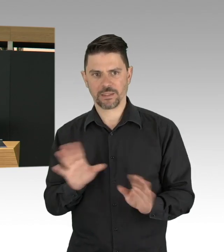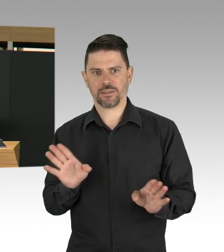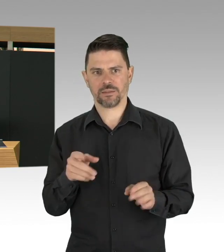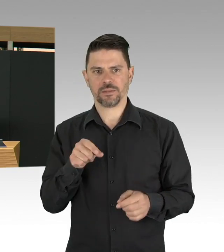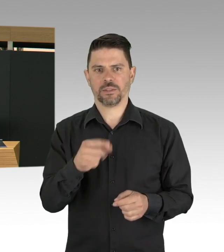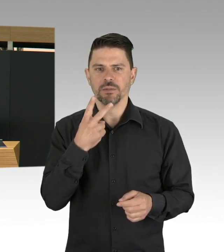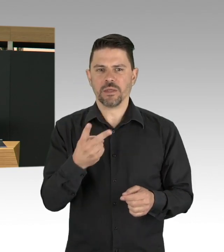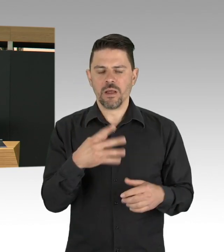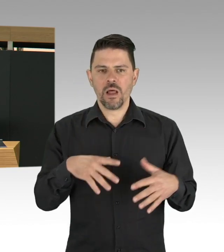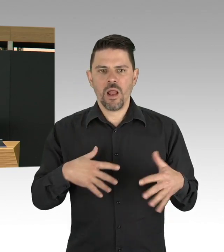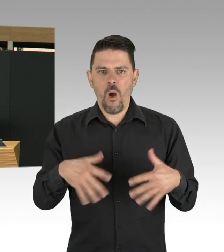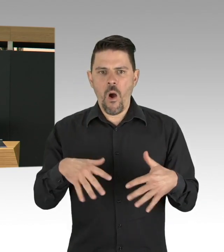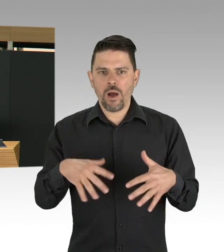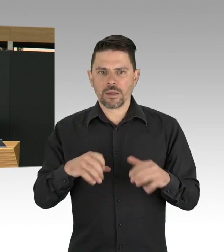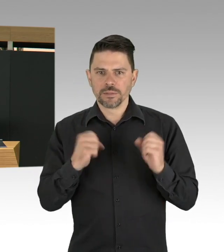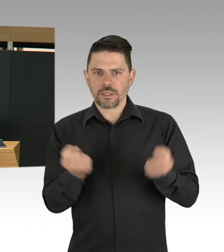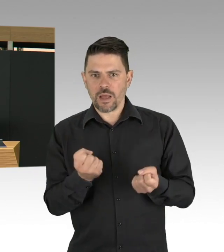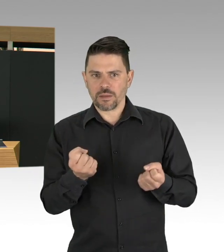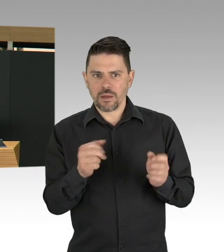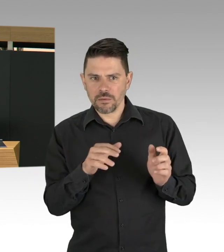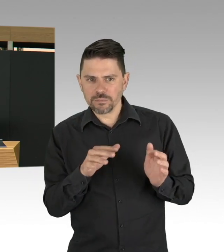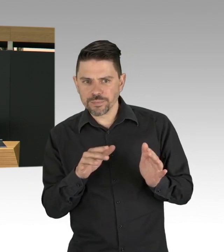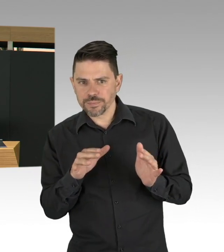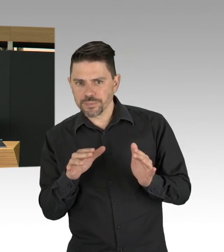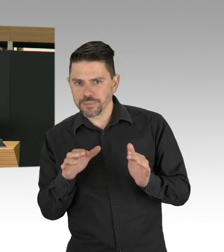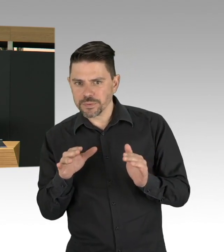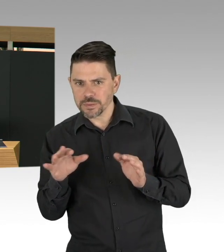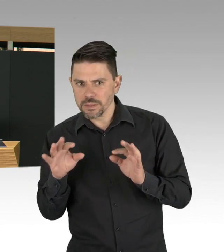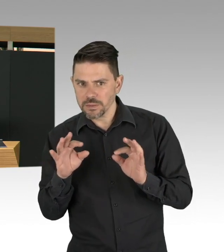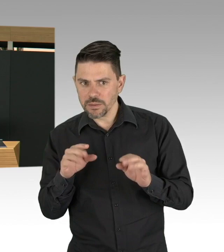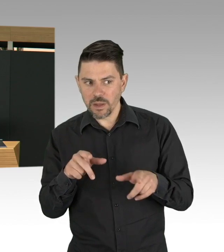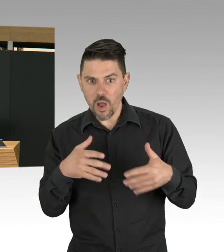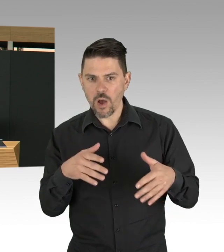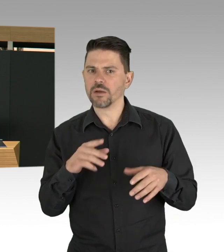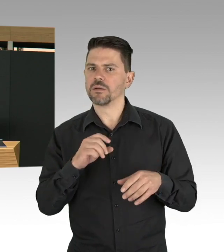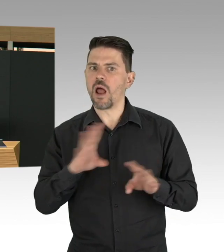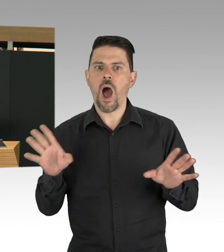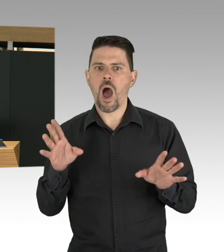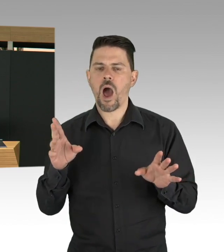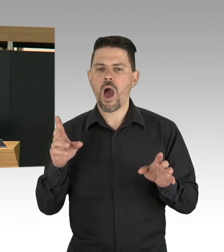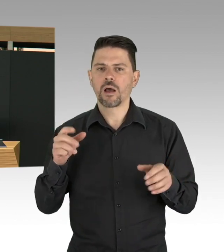Meine Damen und Herren, der Mensch ist nun mal ein Gewohnheitstier, es fällt uns natürlich schwer, liebgewonnene Gewohnheiten,